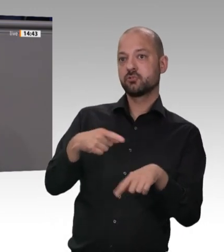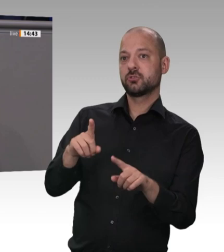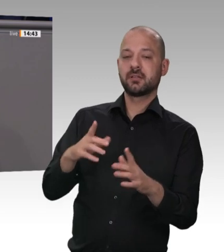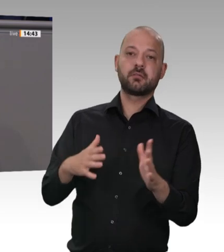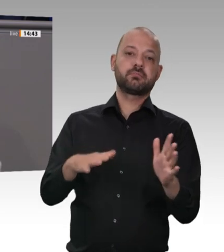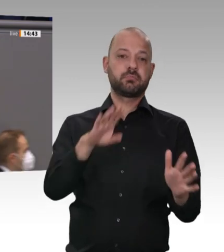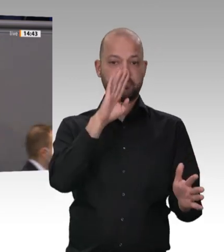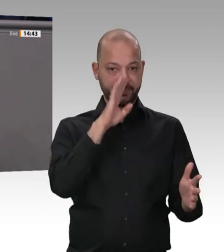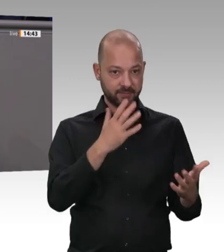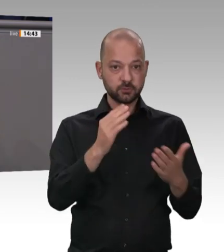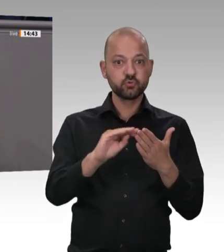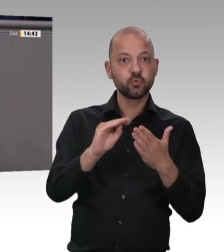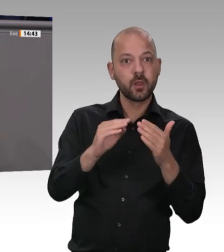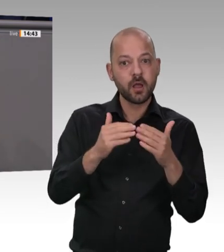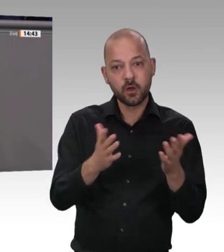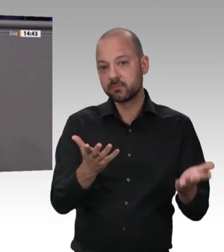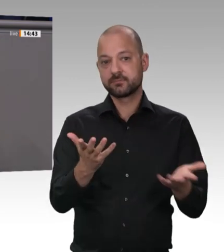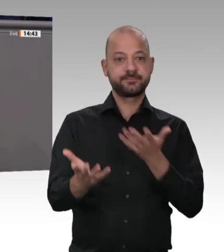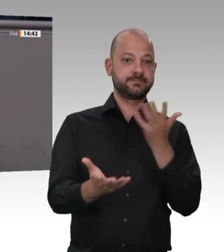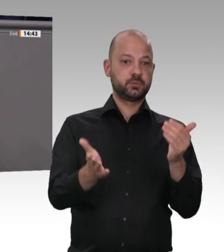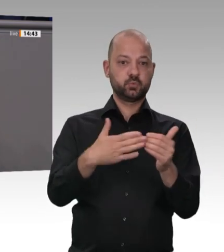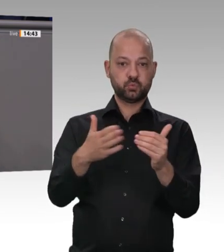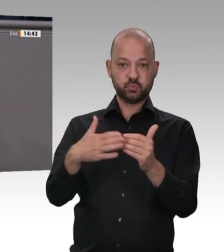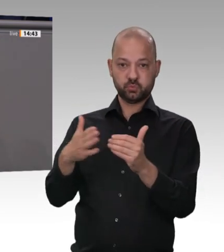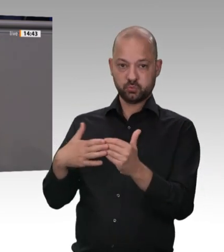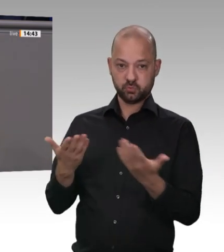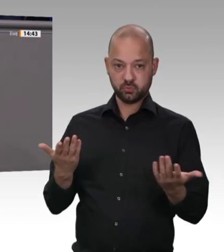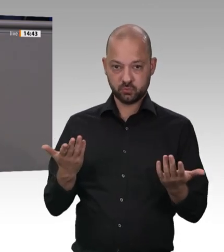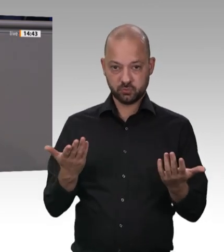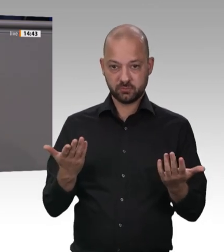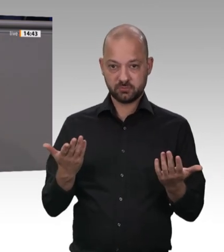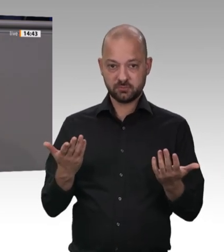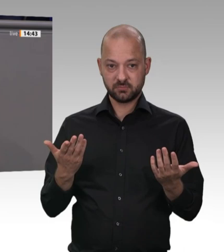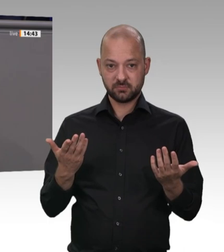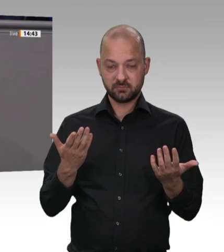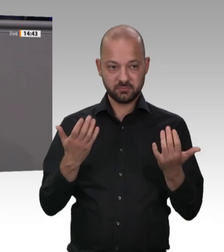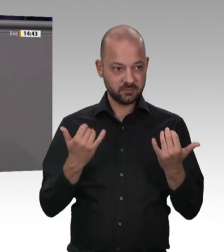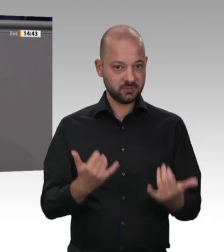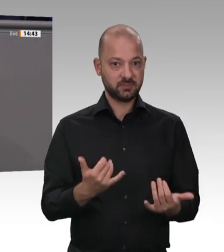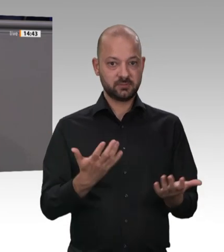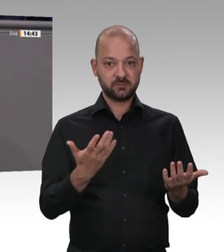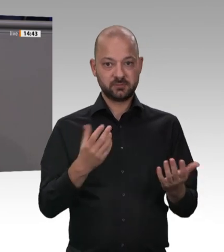Pandemie tragen. Das können wir nicht zulassen. Es muss Schluss sein mit diesem Geschäftsmodell in der deutschen Fleischindustrie!